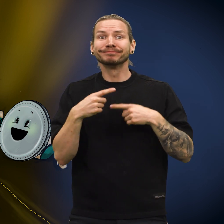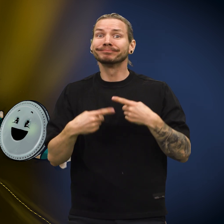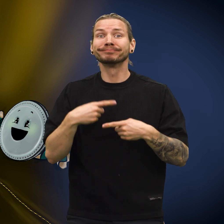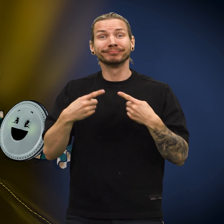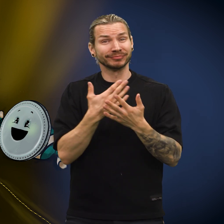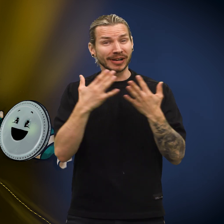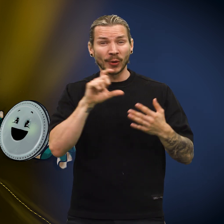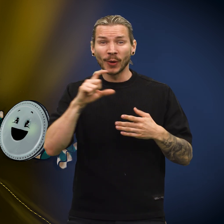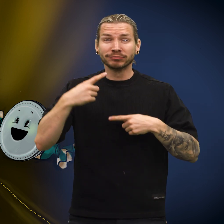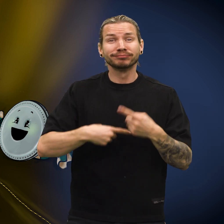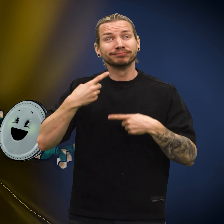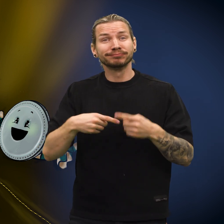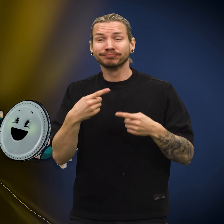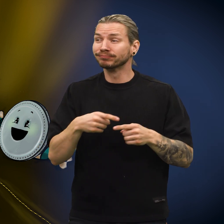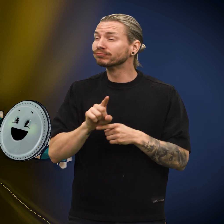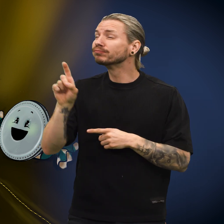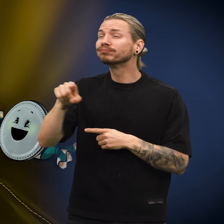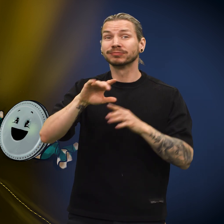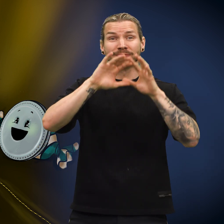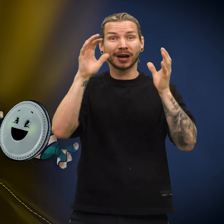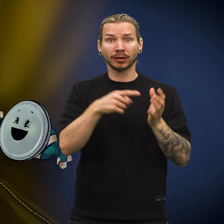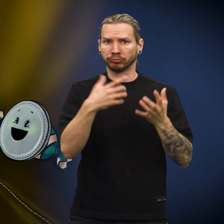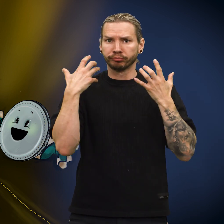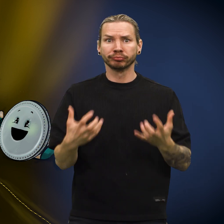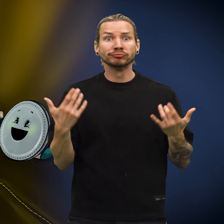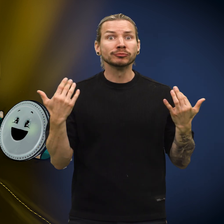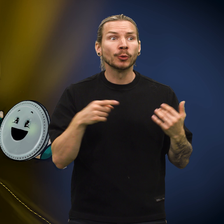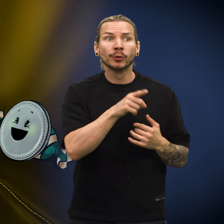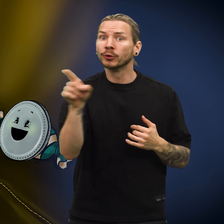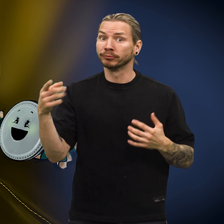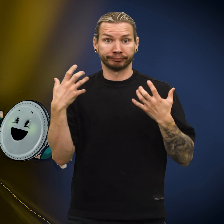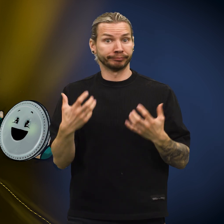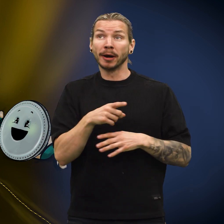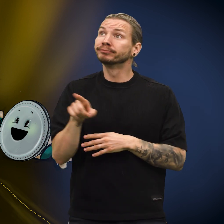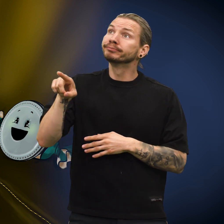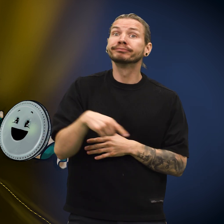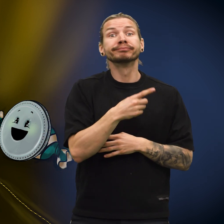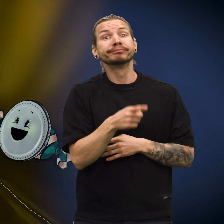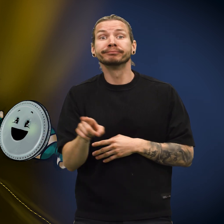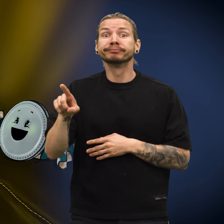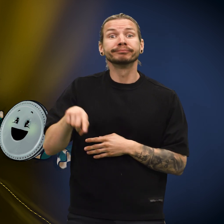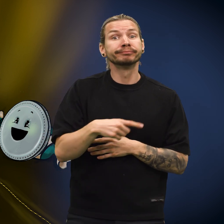Flere uker gikk mens skillingen reiste rundt i verden uten å ane hvor den var.